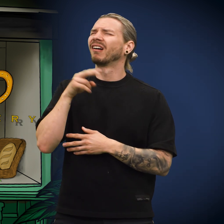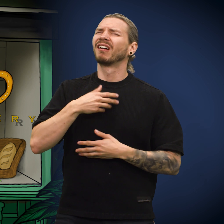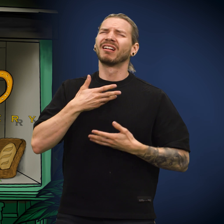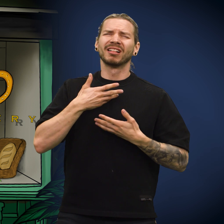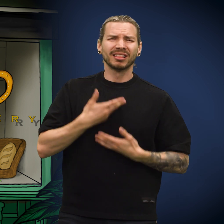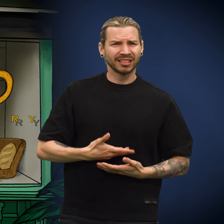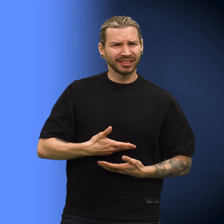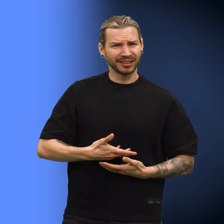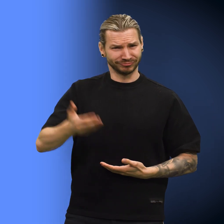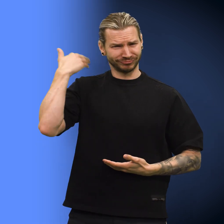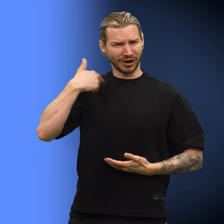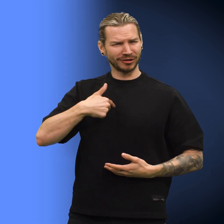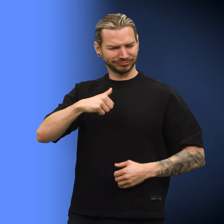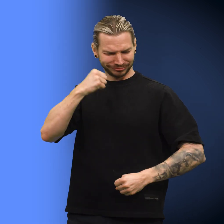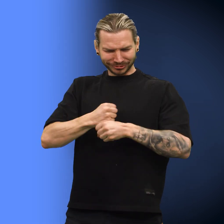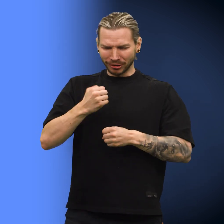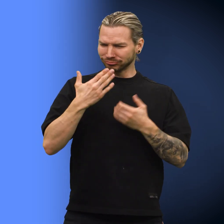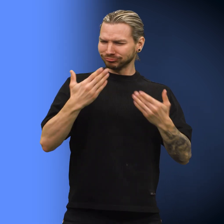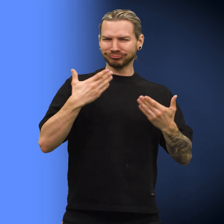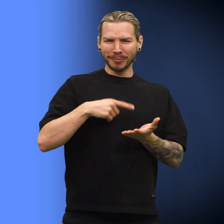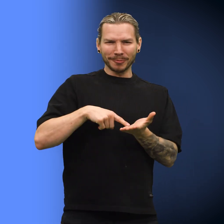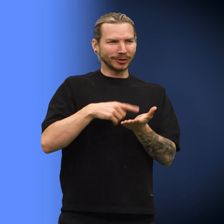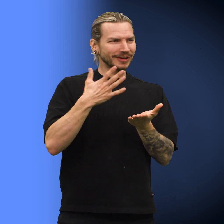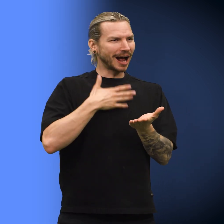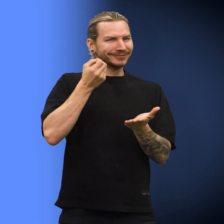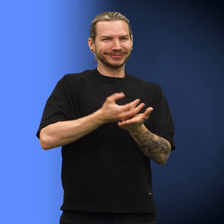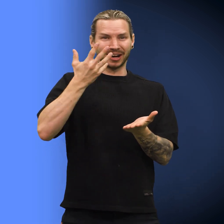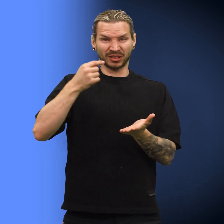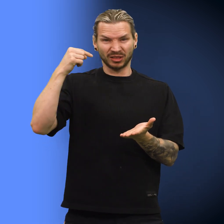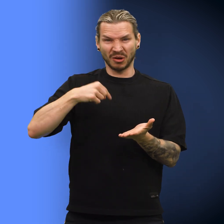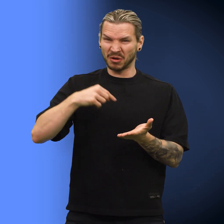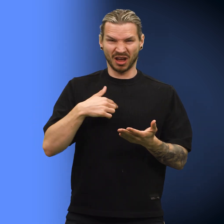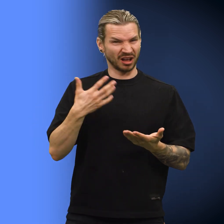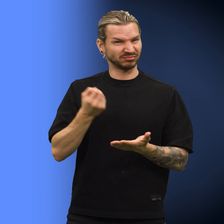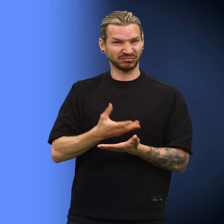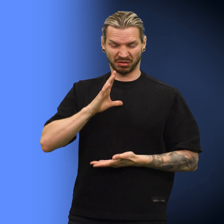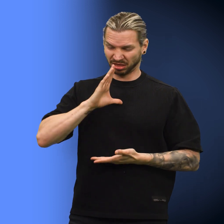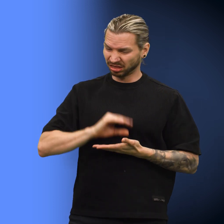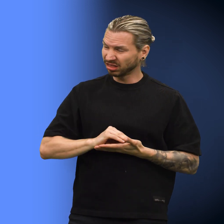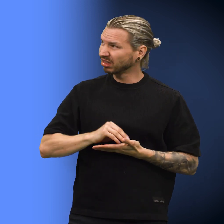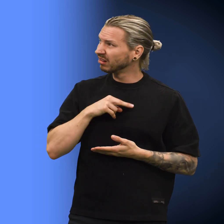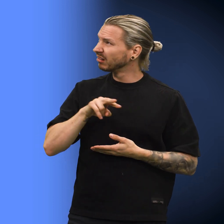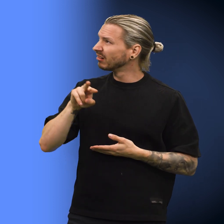Skillingen ble enda mer bedrøvet. «Før i tiden var jeg så sikker på at jeg var en god mynt med verdi.» «Men nå er verdien min null.»